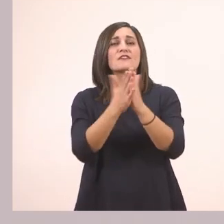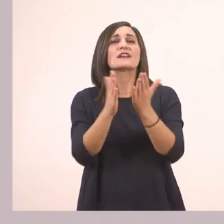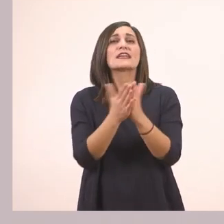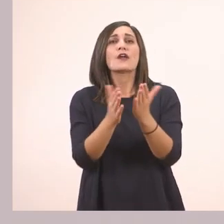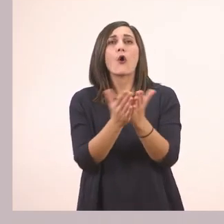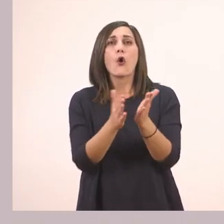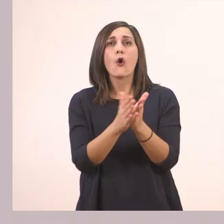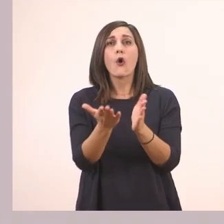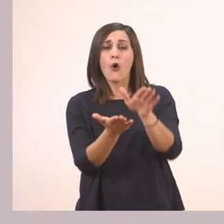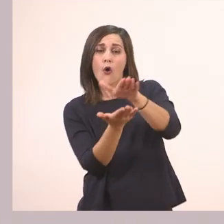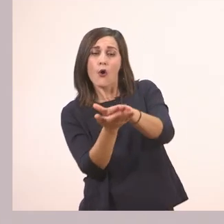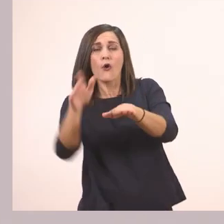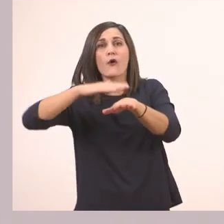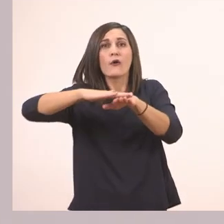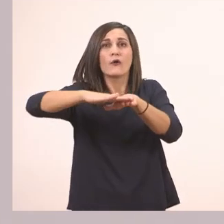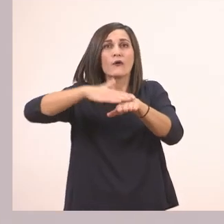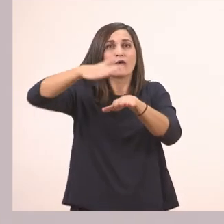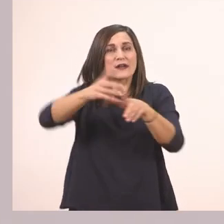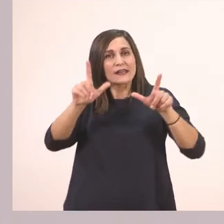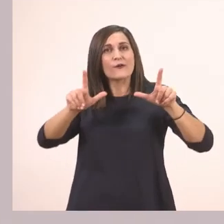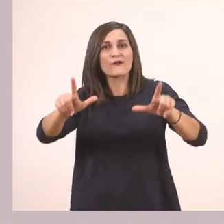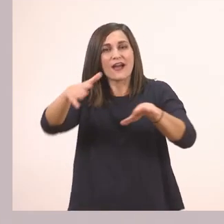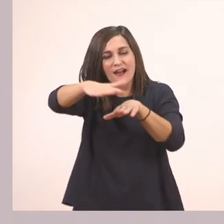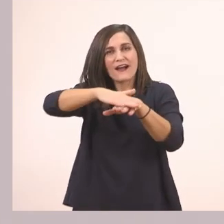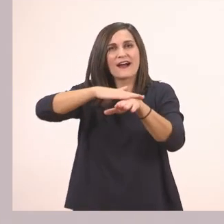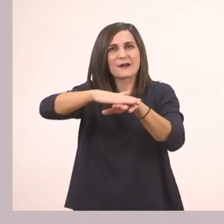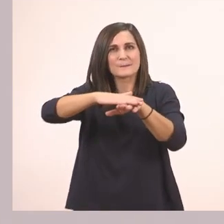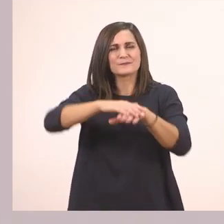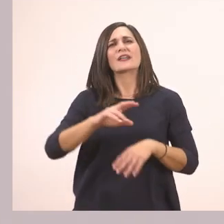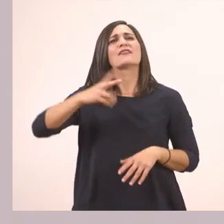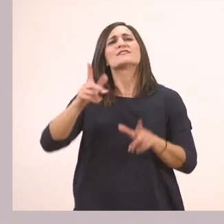Το εξώφυλλο ενός εικονογραφημένου βιβλίου. Η δεύτερη εικόνα;